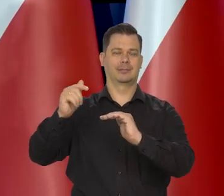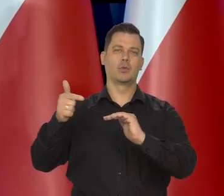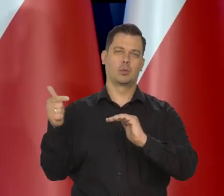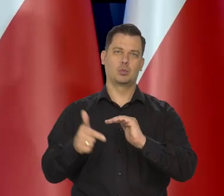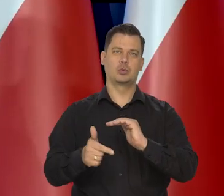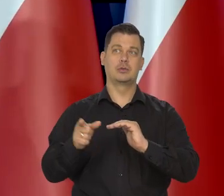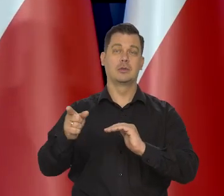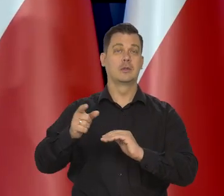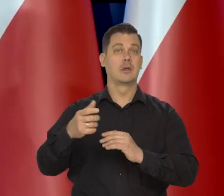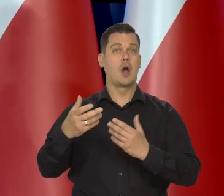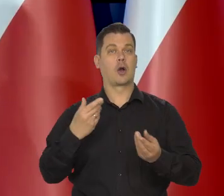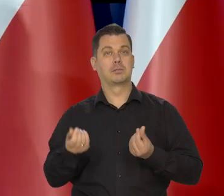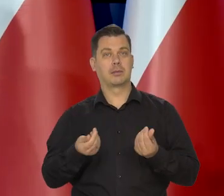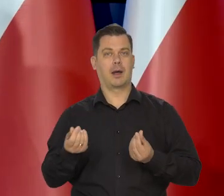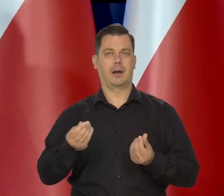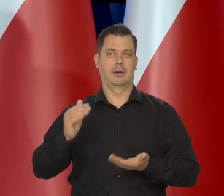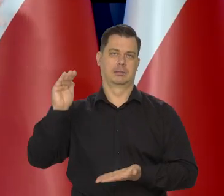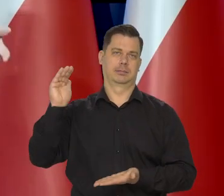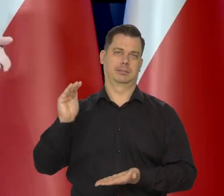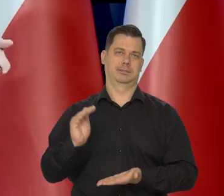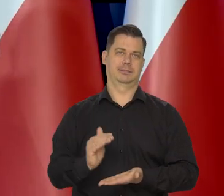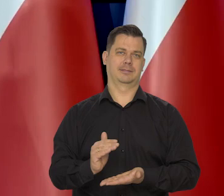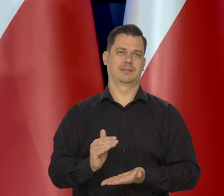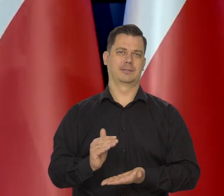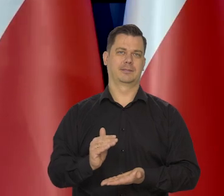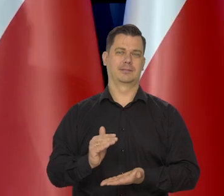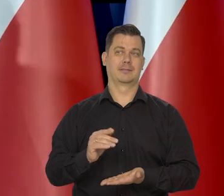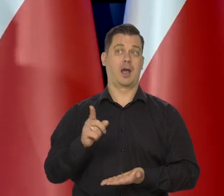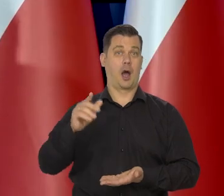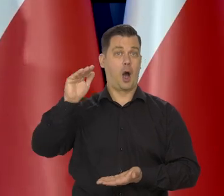czyli tłamsić gospodarkę, a jednocześnie gospodarka obniża loty.